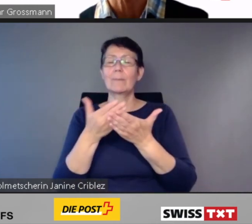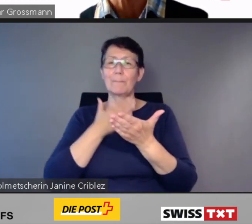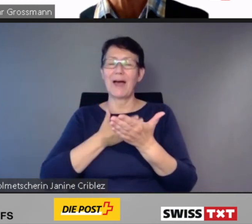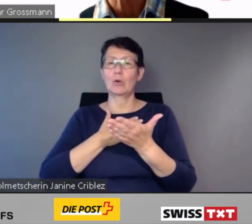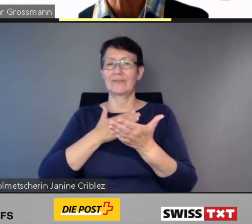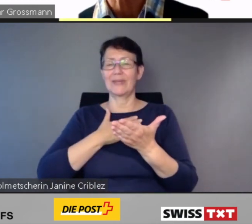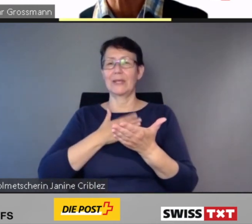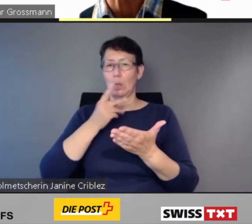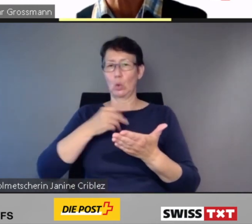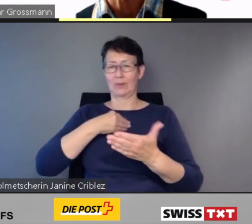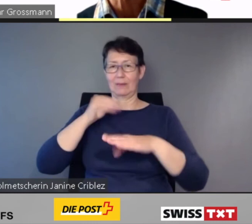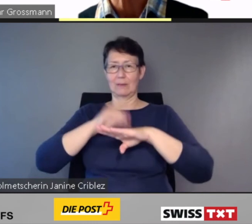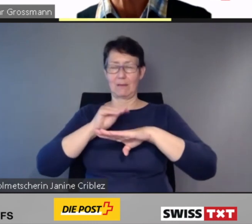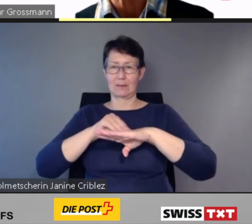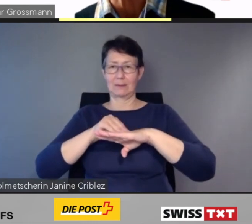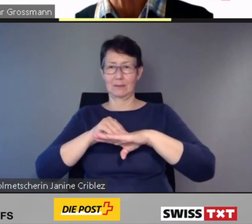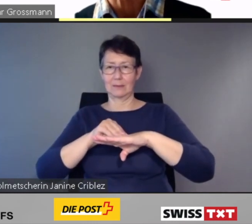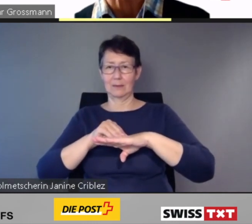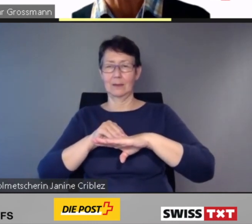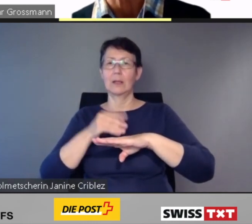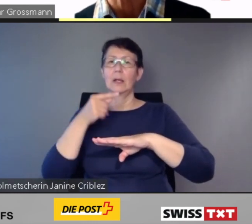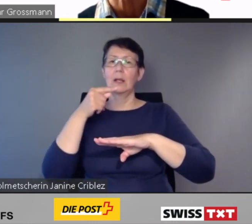Entweder durch das bekannte SwissPass-Login